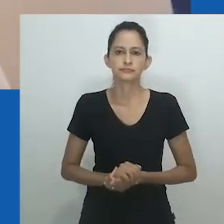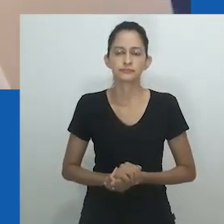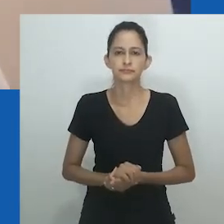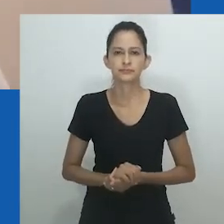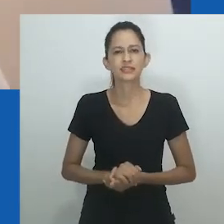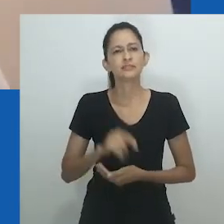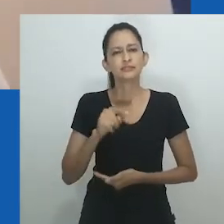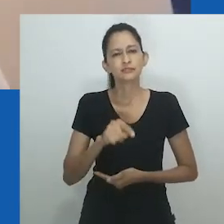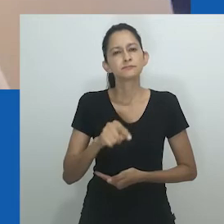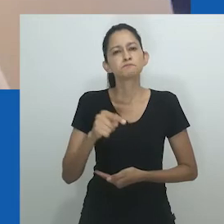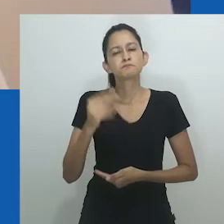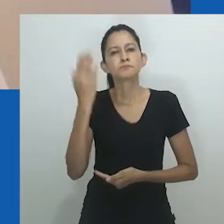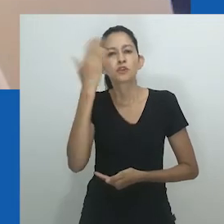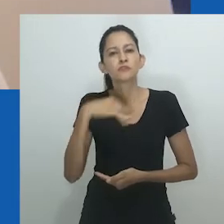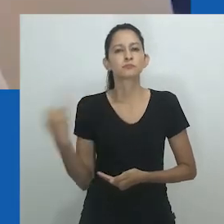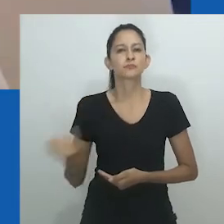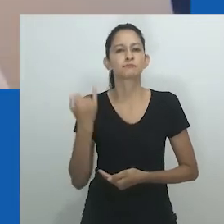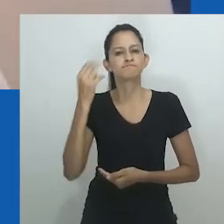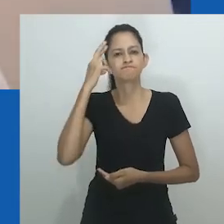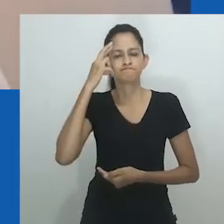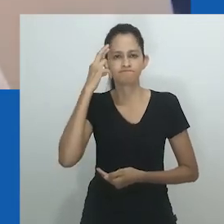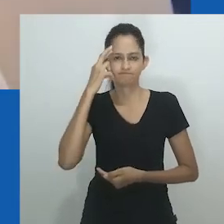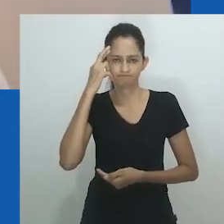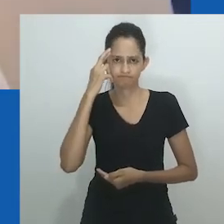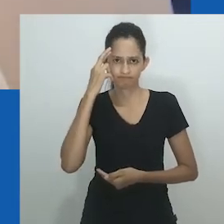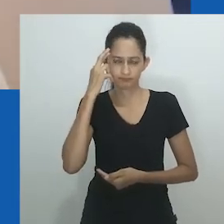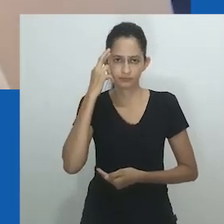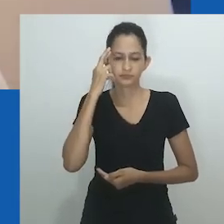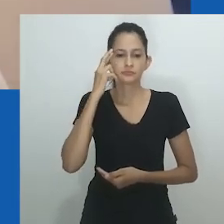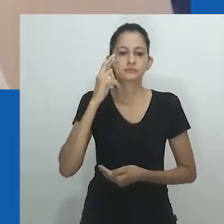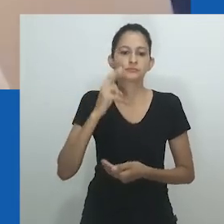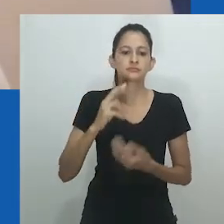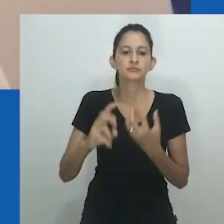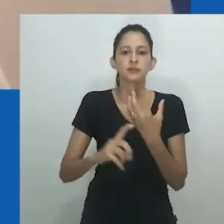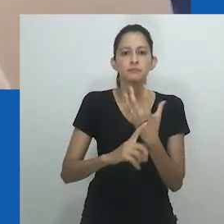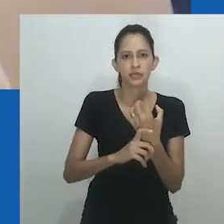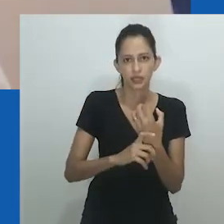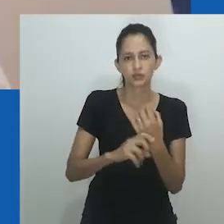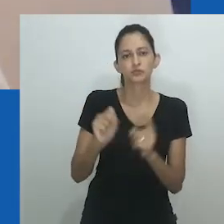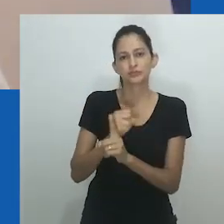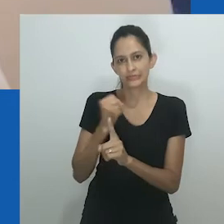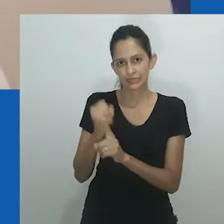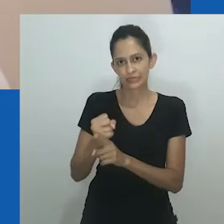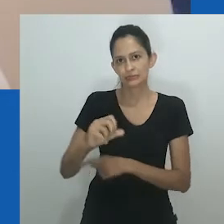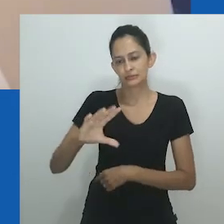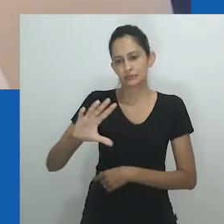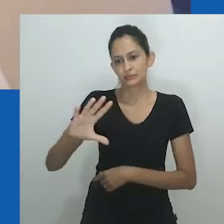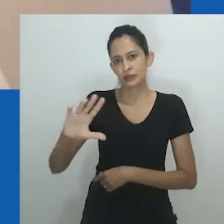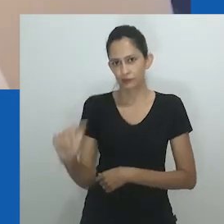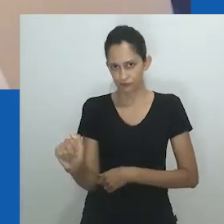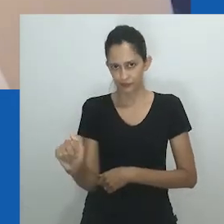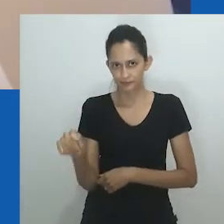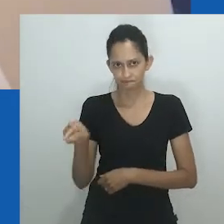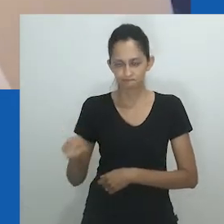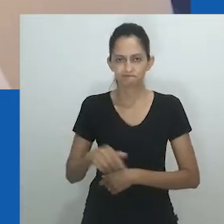Curiosamente, nenhuma menção é feita a bebês intersexuais, embora Amadiume deixe claro que todas as crianças eram tidas em grande estima.